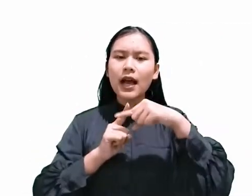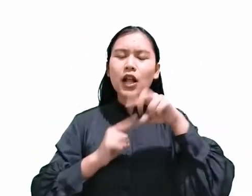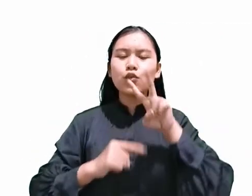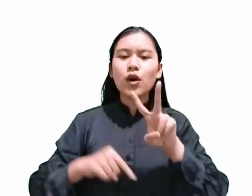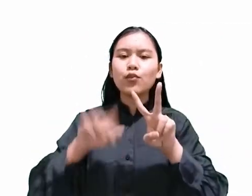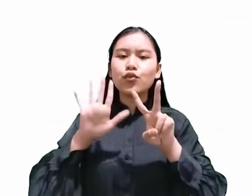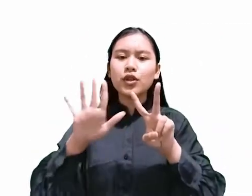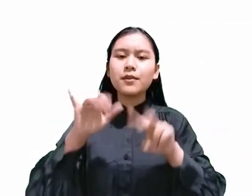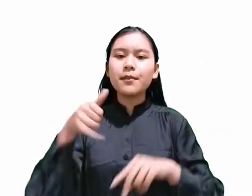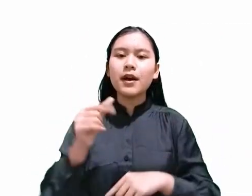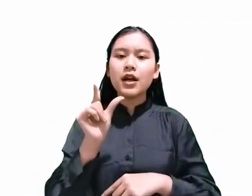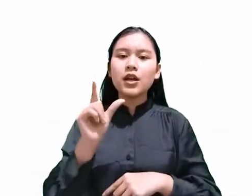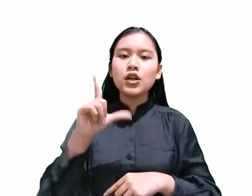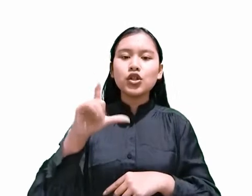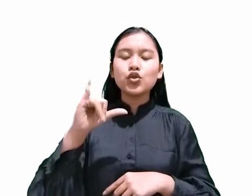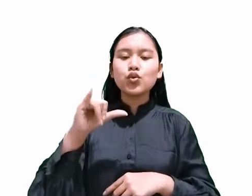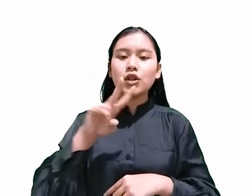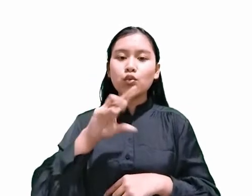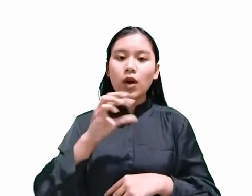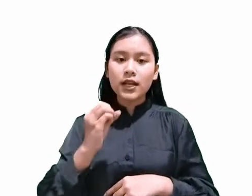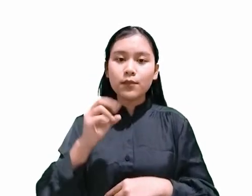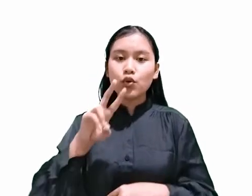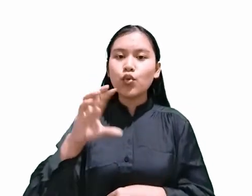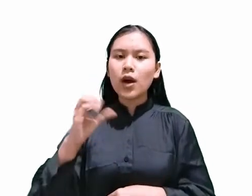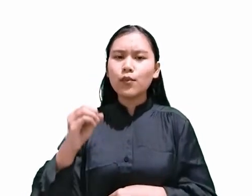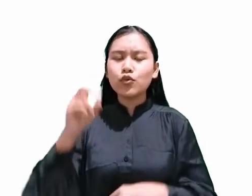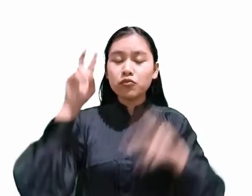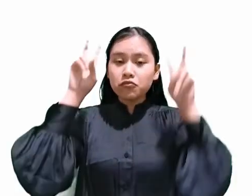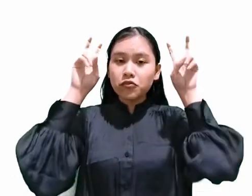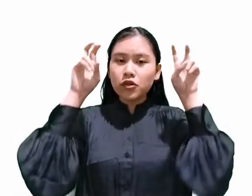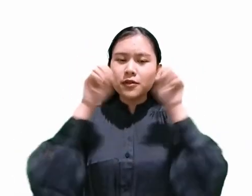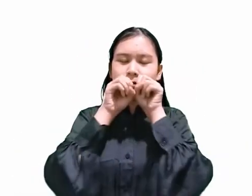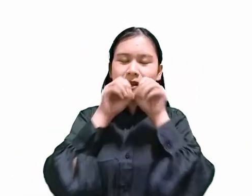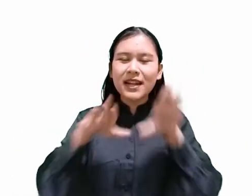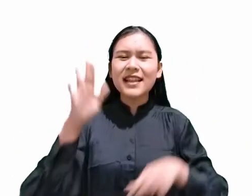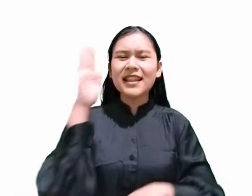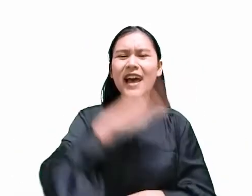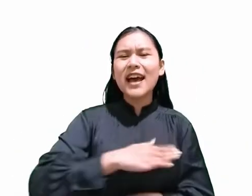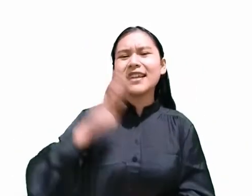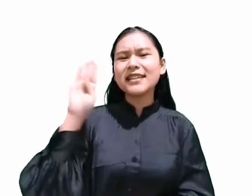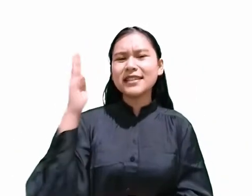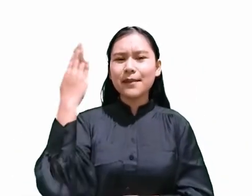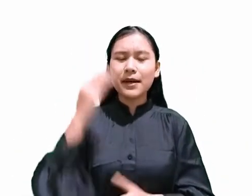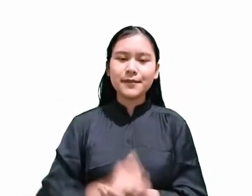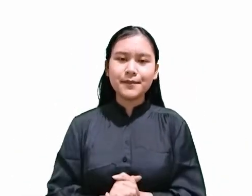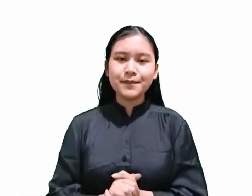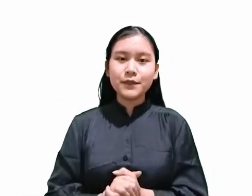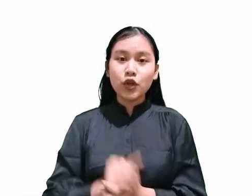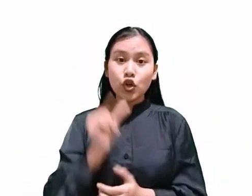dengan judul “Berkat Hari Sabat.” Bagi yang ingin tahu